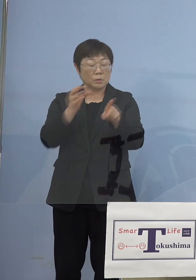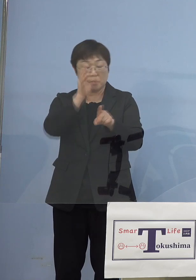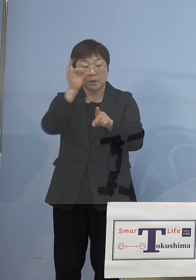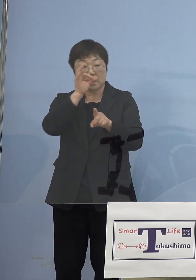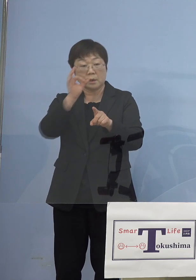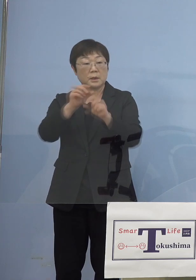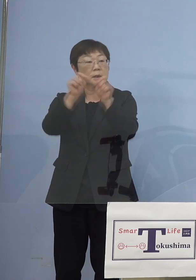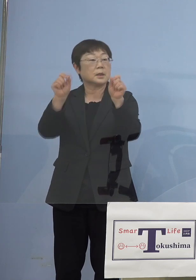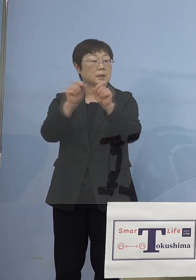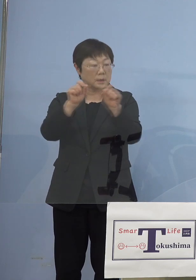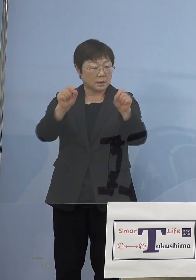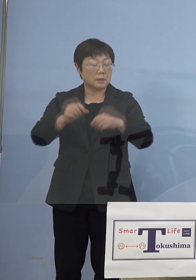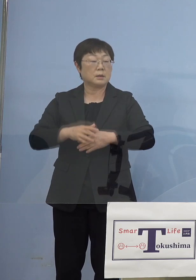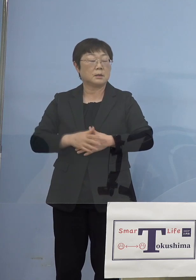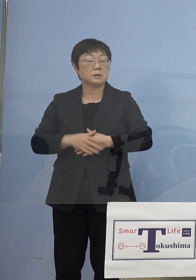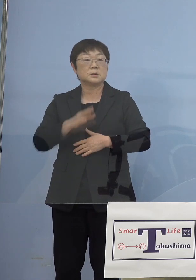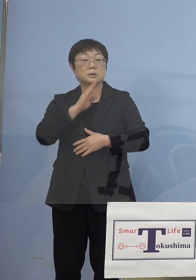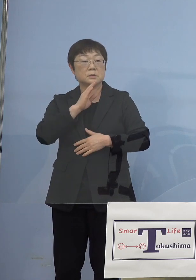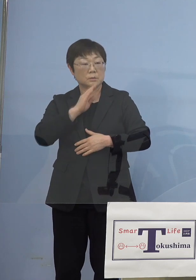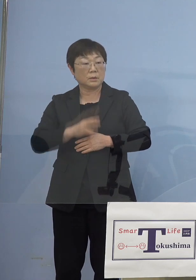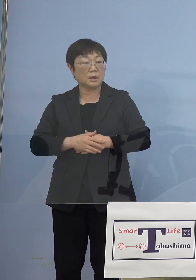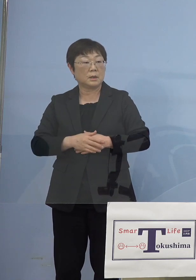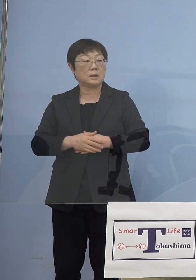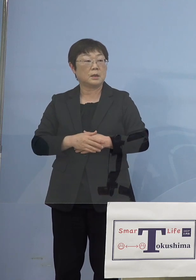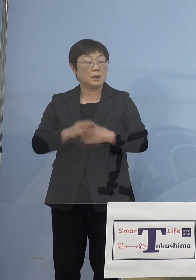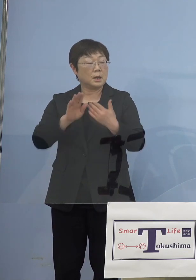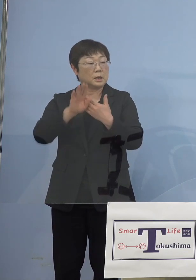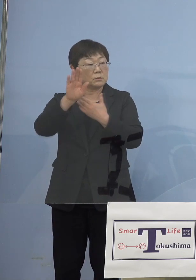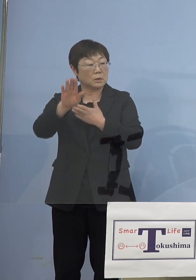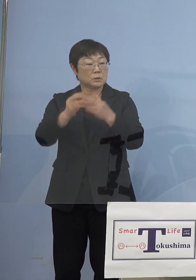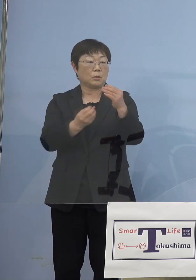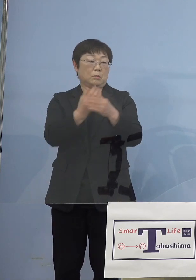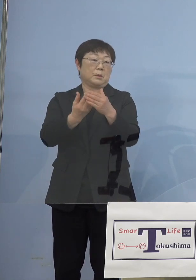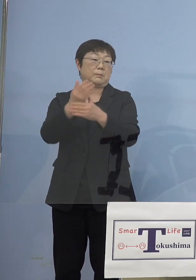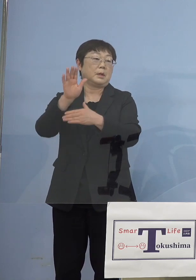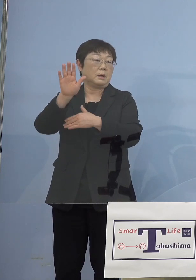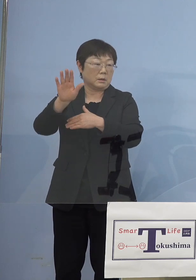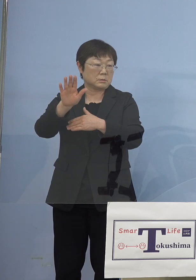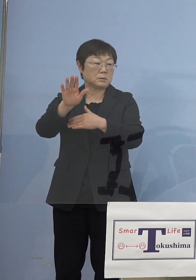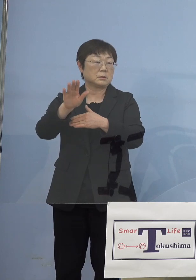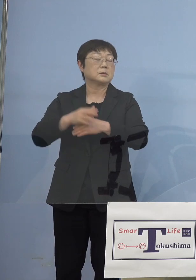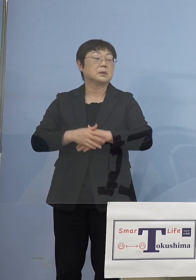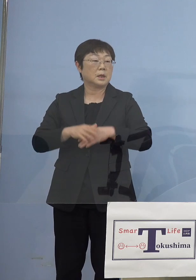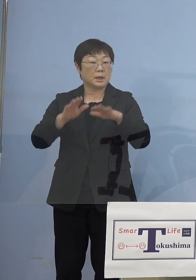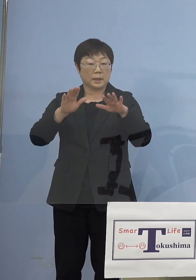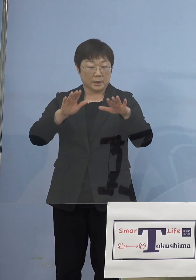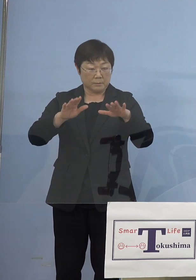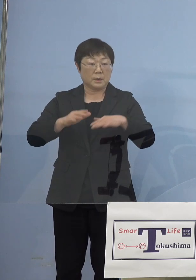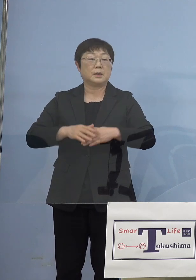これも実は後々で出てきますから そうした意味では今エビデンス